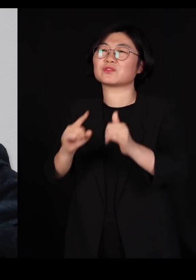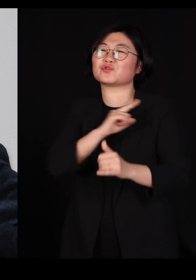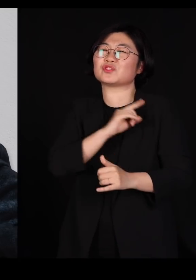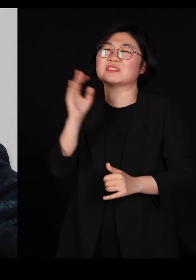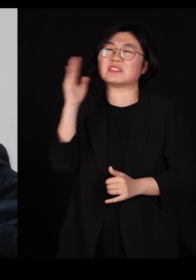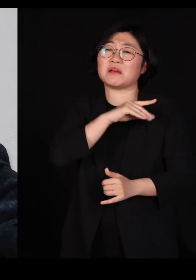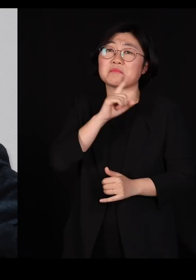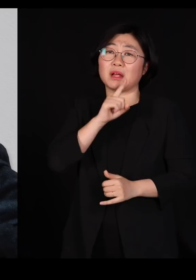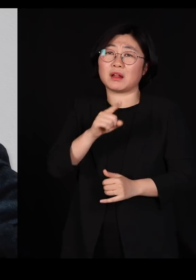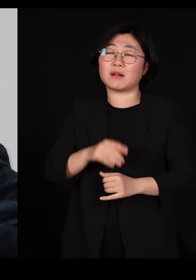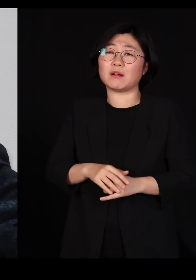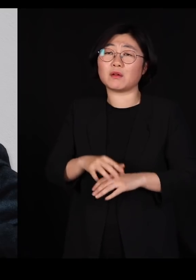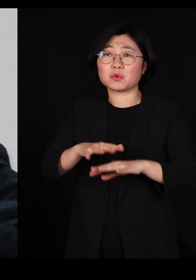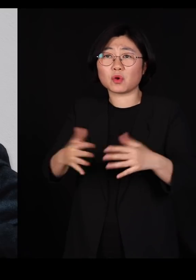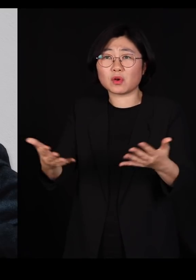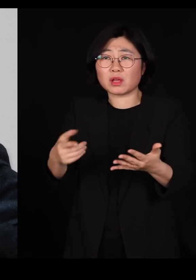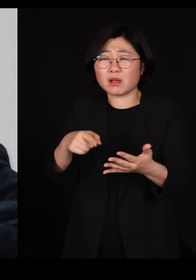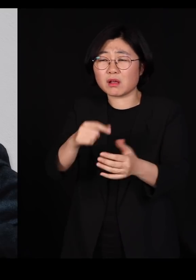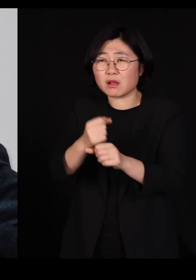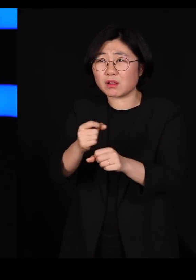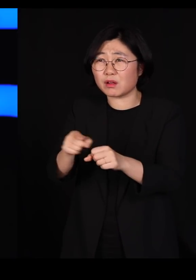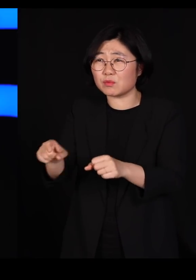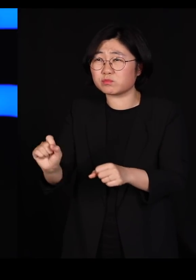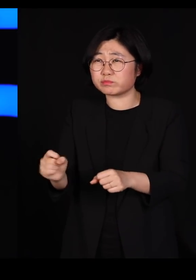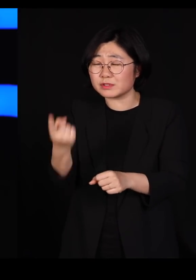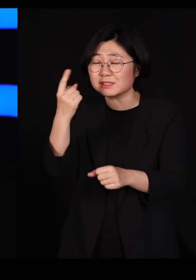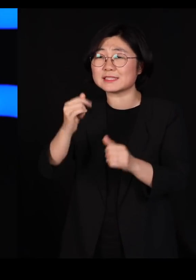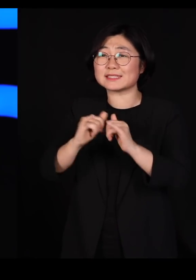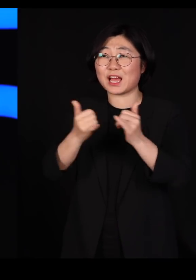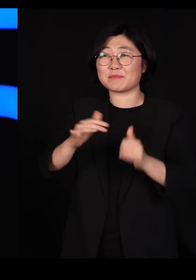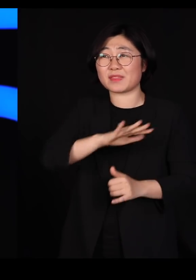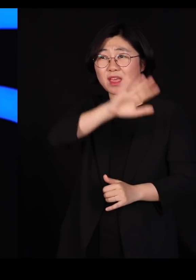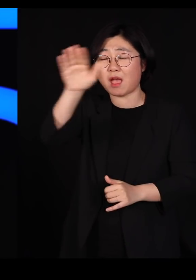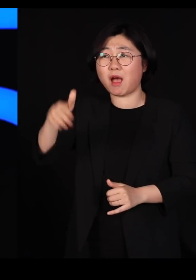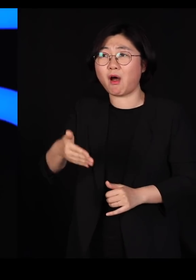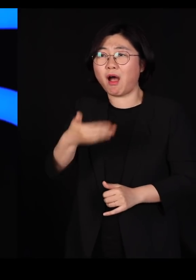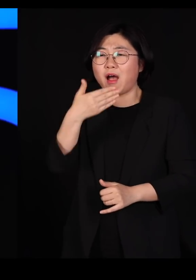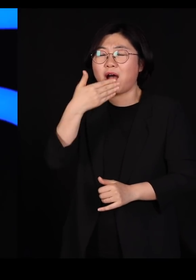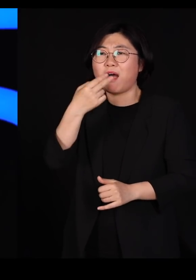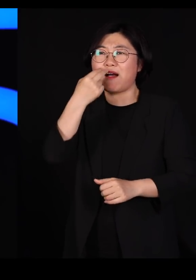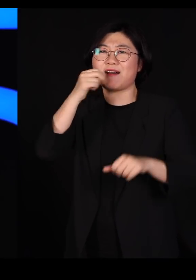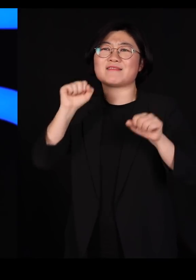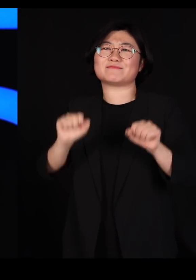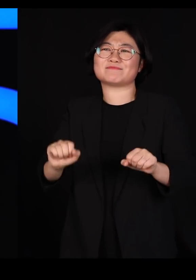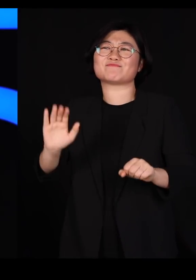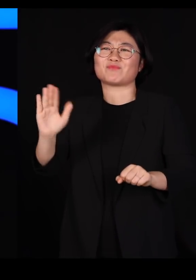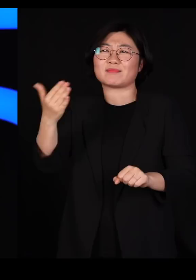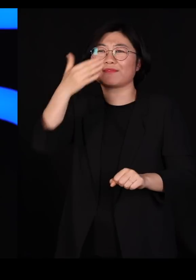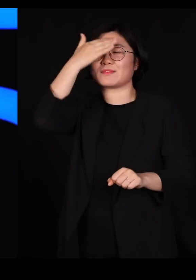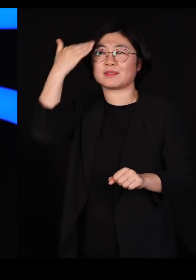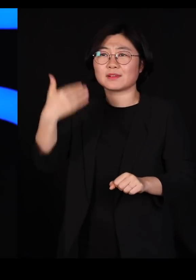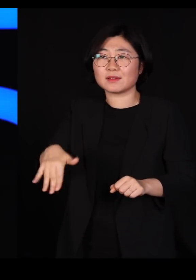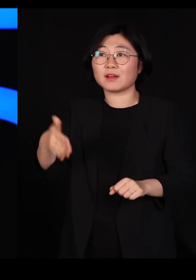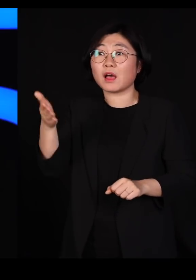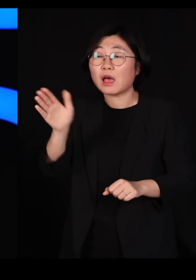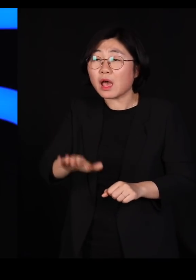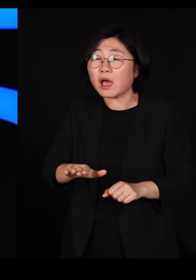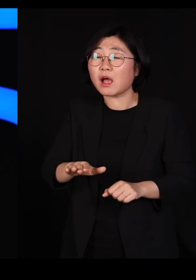농업으로 인해서 많은 사람들이 먹을 게 생기긴 했지만 그로 인해서 우리는 지구의 환경을